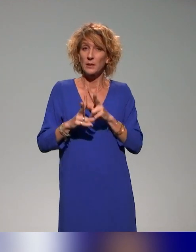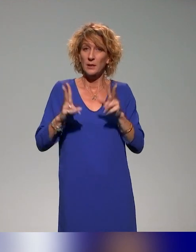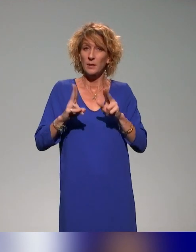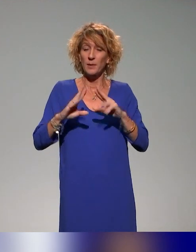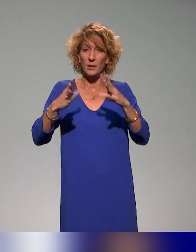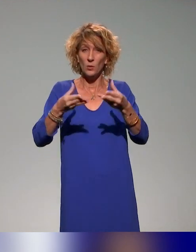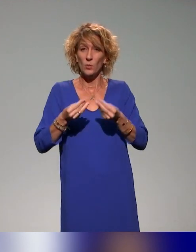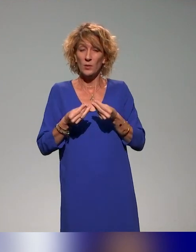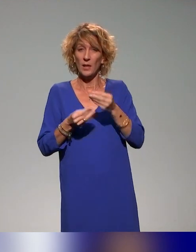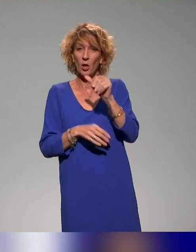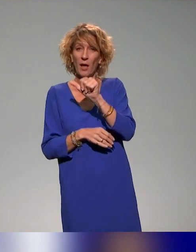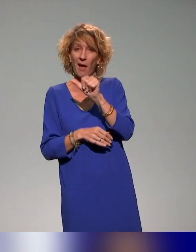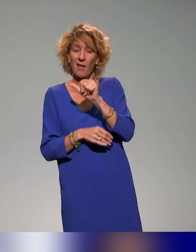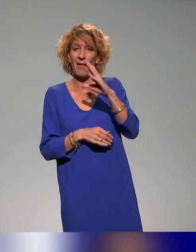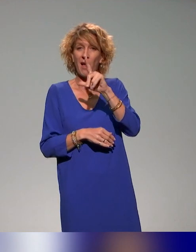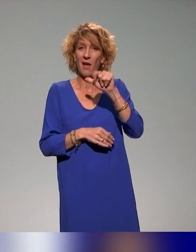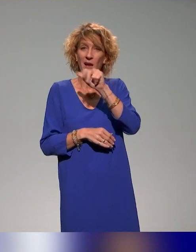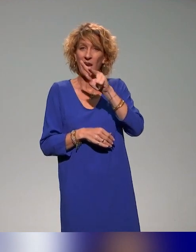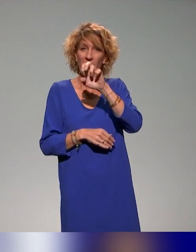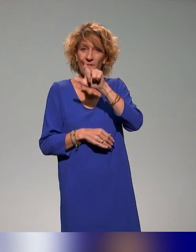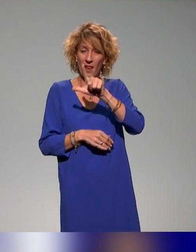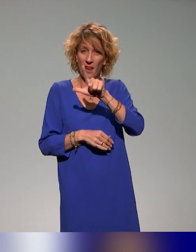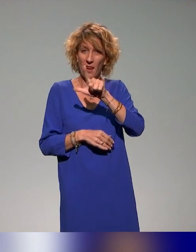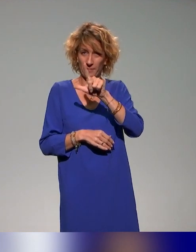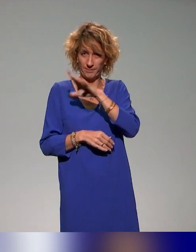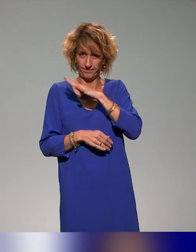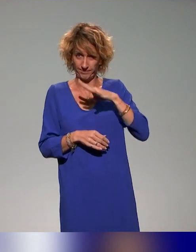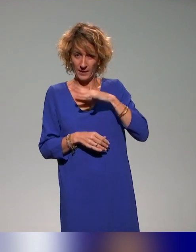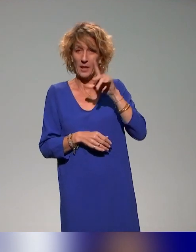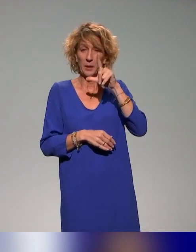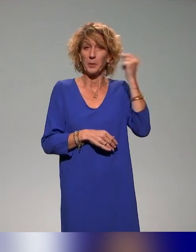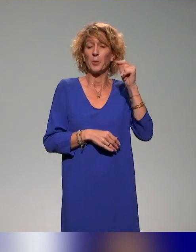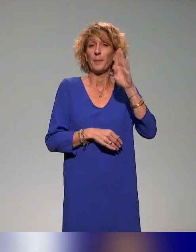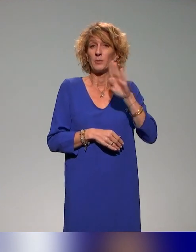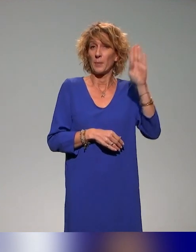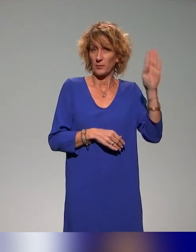et Benyoucef Benkouar du projet INCLUDE et le projet INCLUDE.